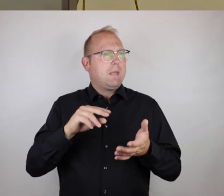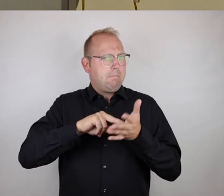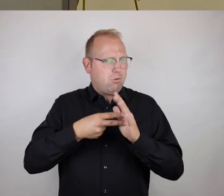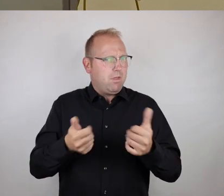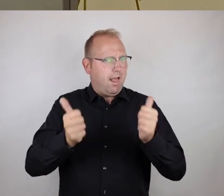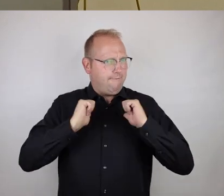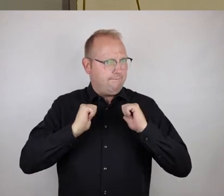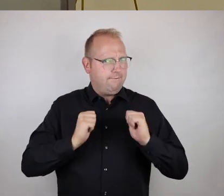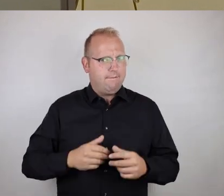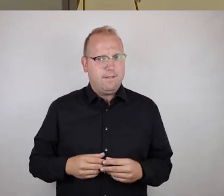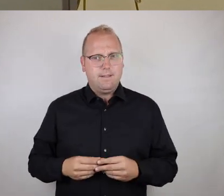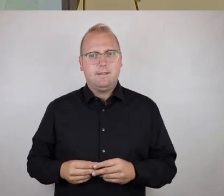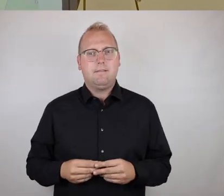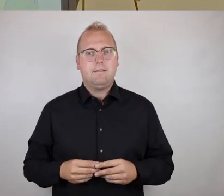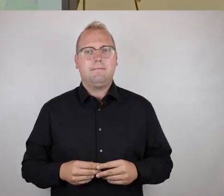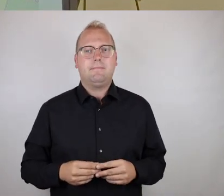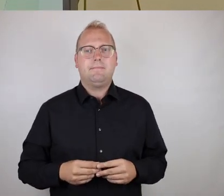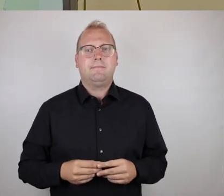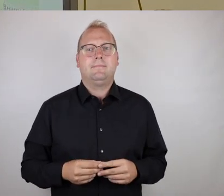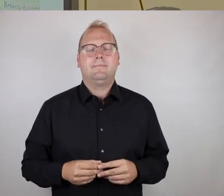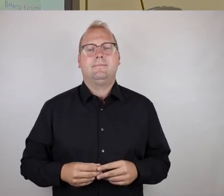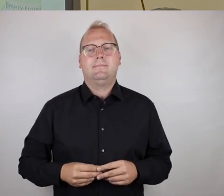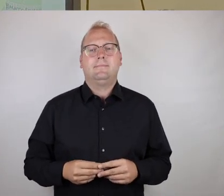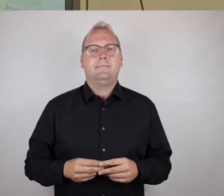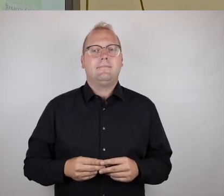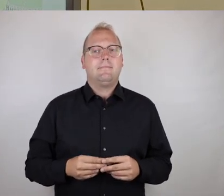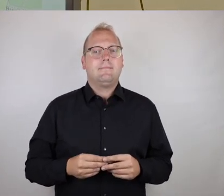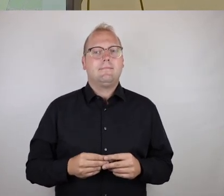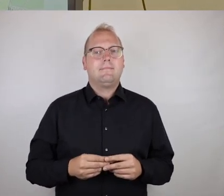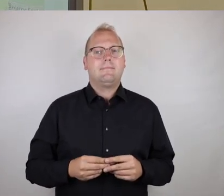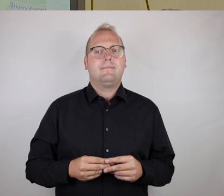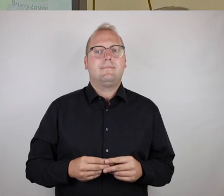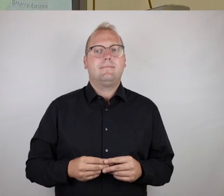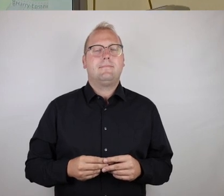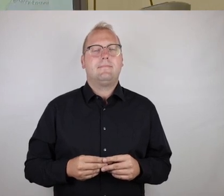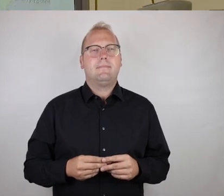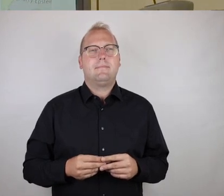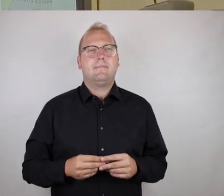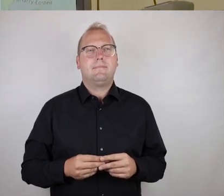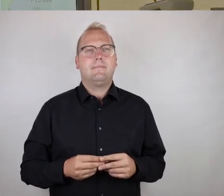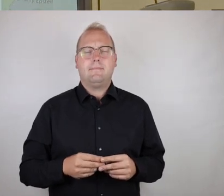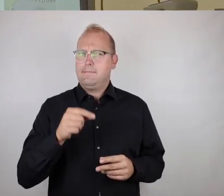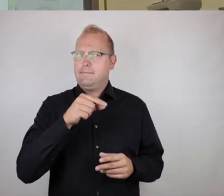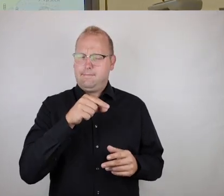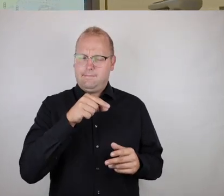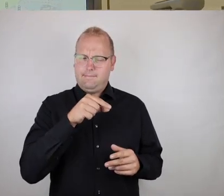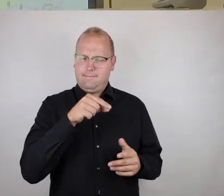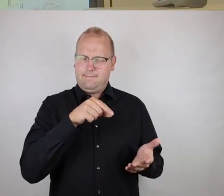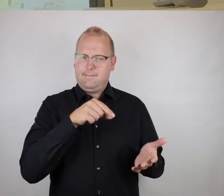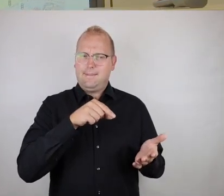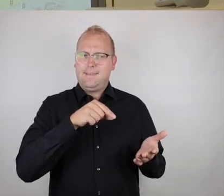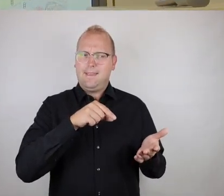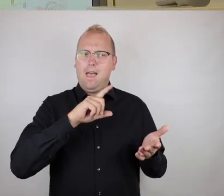Ich glaube, es zeigt auch bei so Orten wie jetzt der Aufzug,